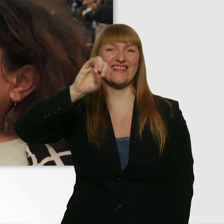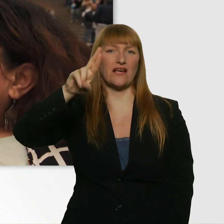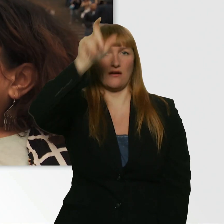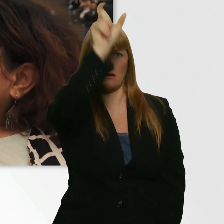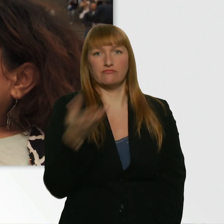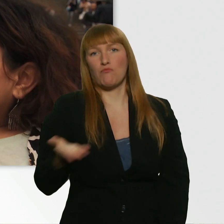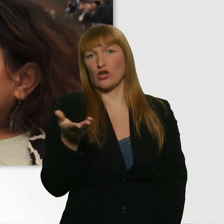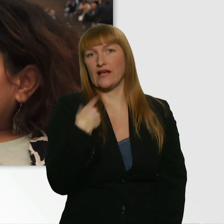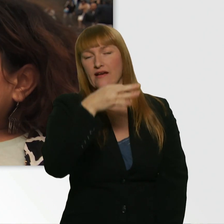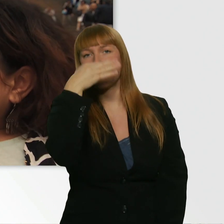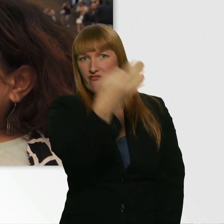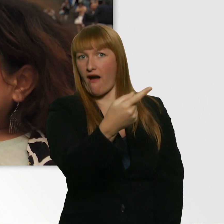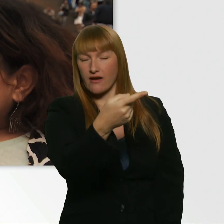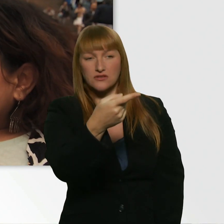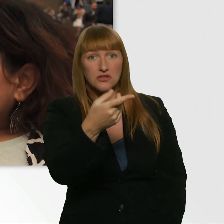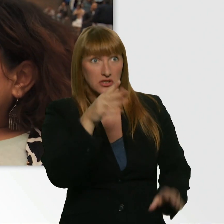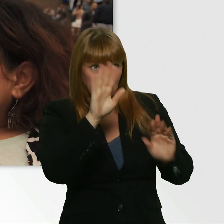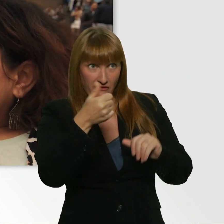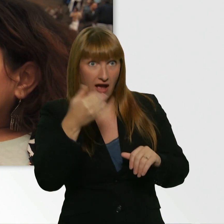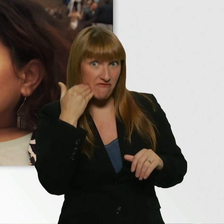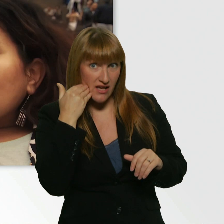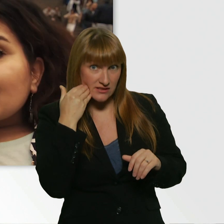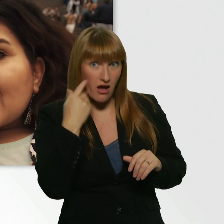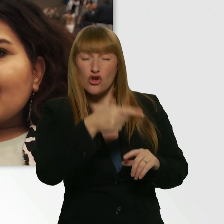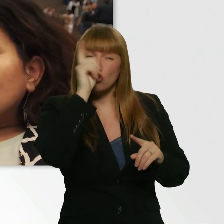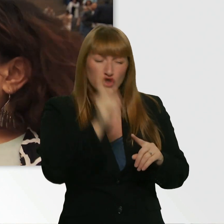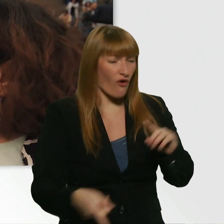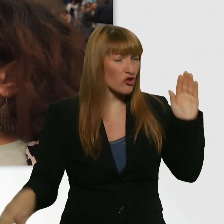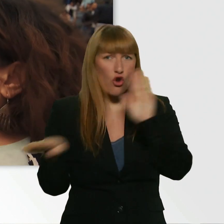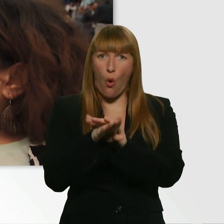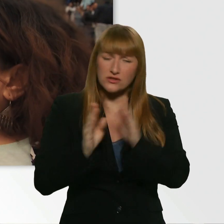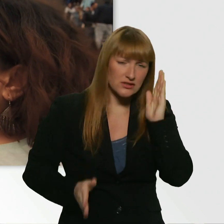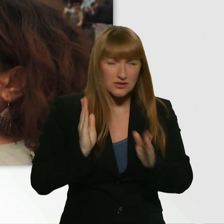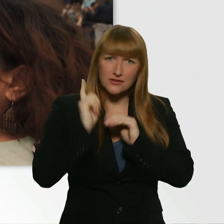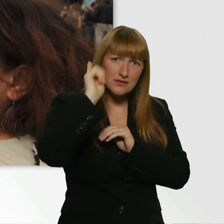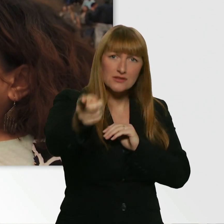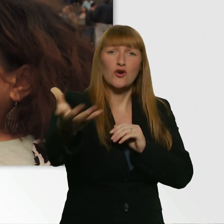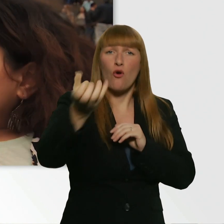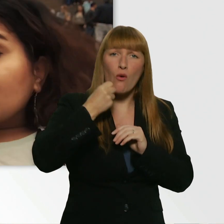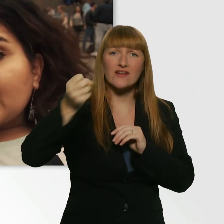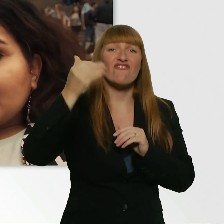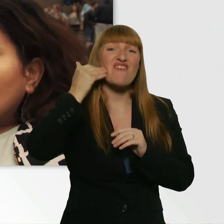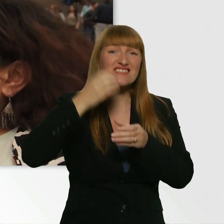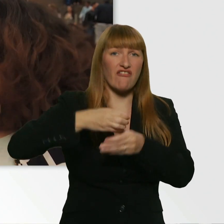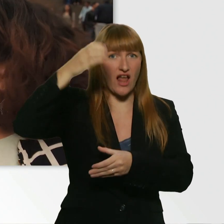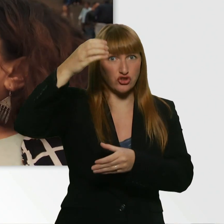Ich hab ihn ganz normal gefragt, ob ich ein Wasser kriege. Und dann ist er direkt rein und hat mir ne Wasserflasche... Und ich bin ihm noch hinterher.